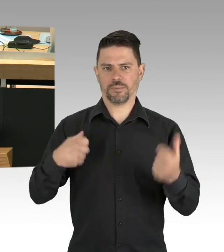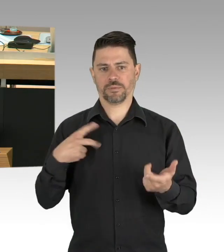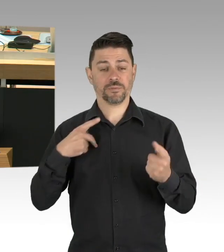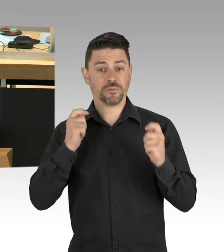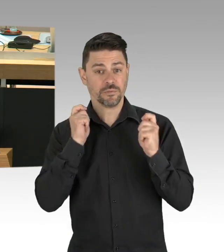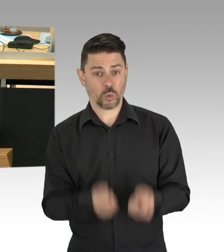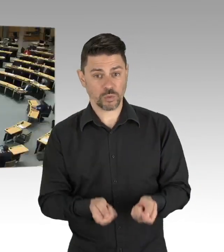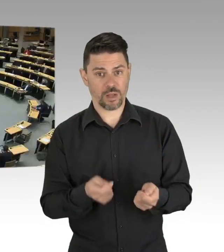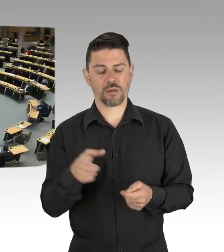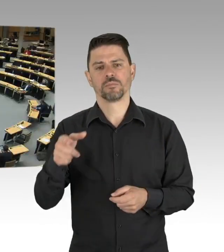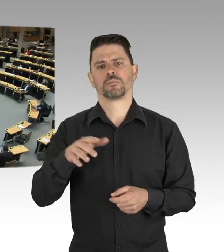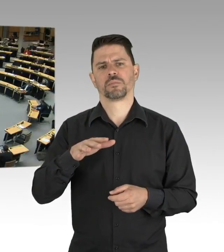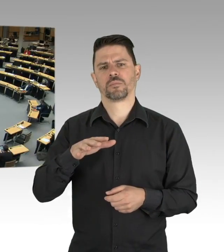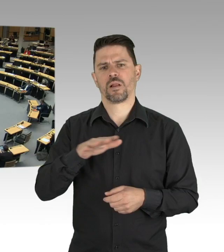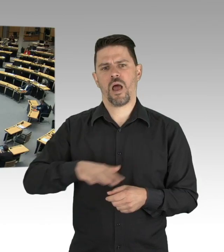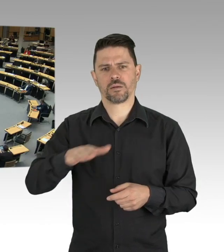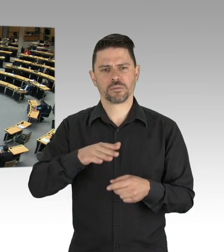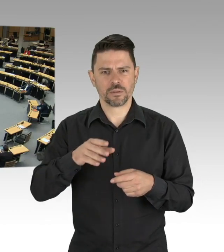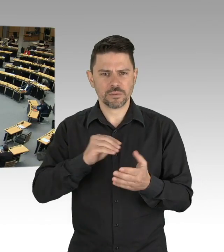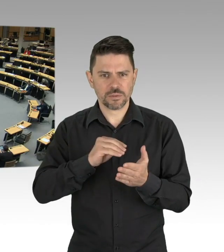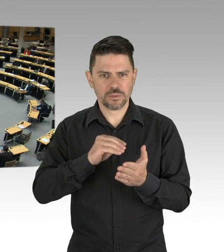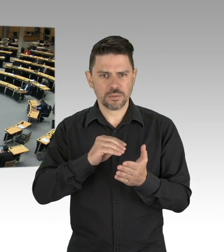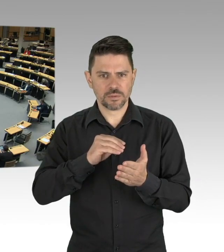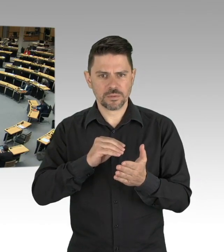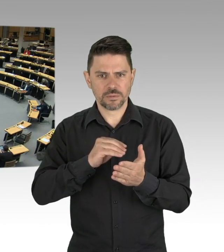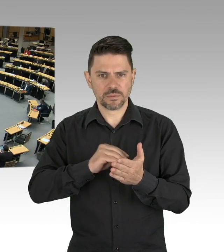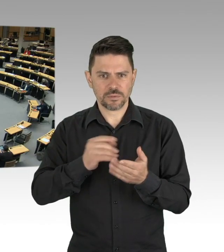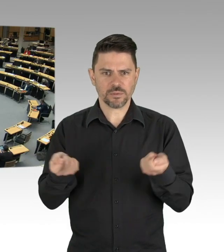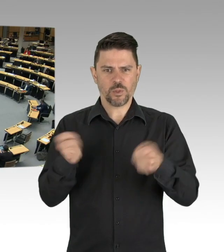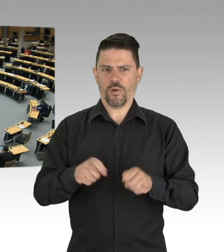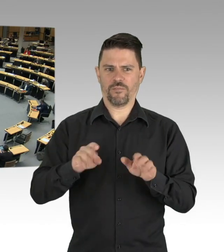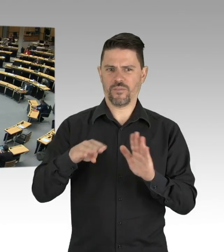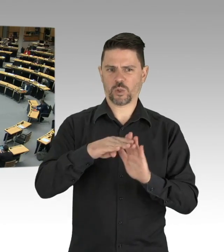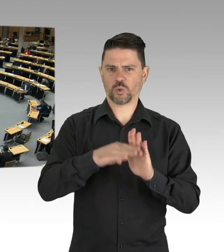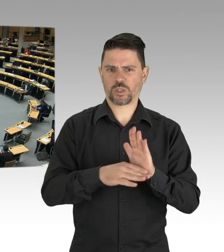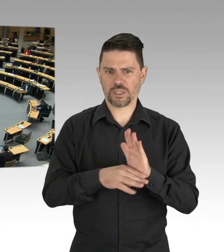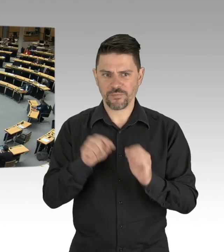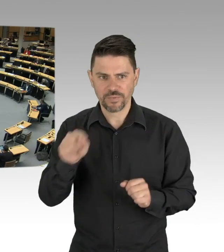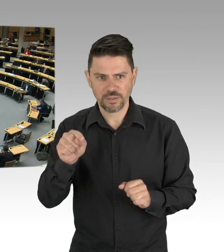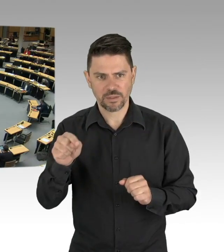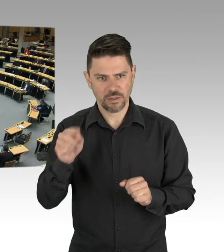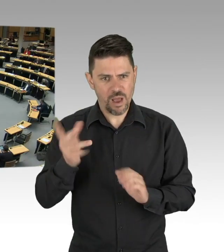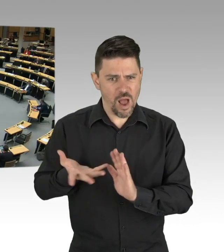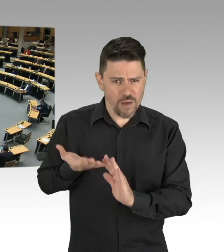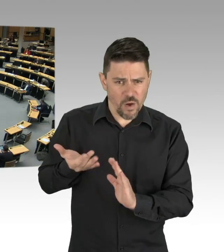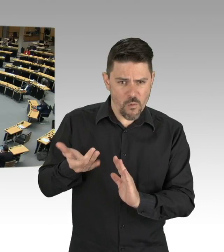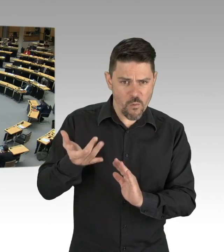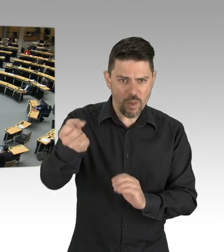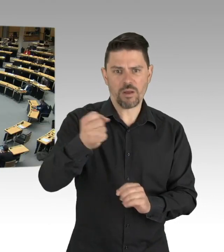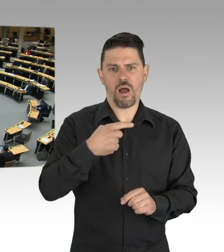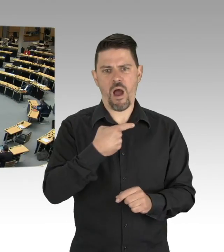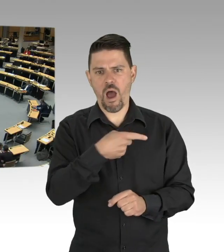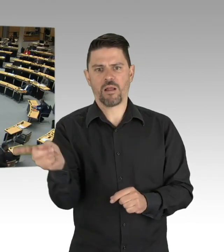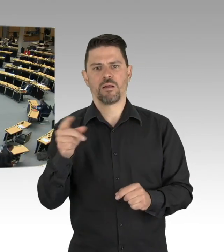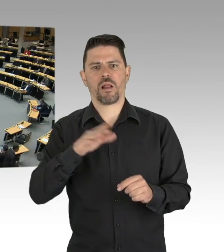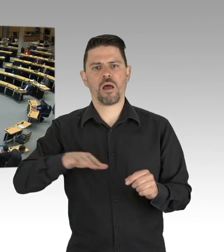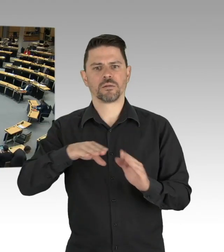(Zwischenrufe)